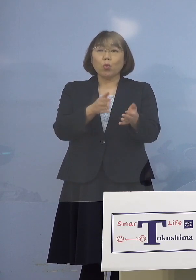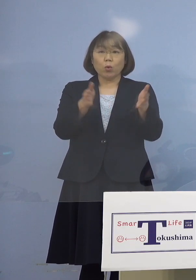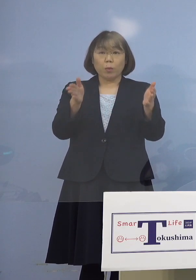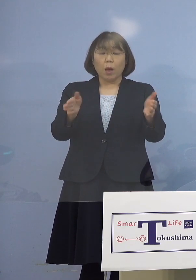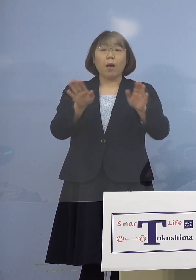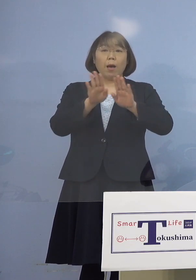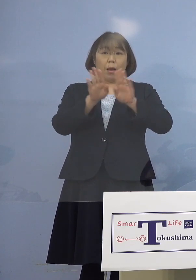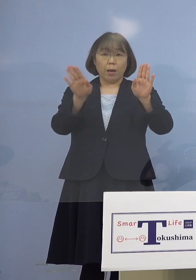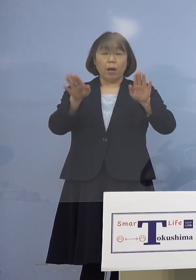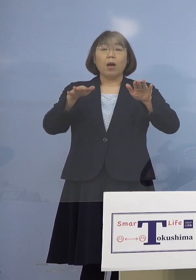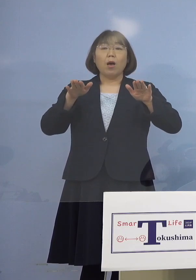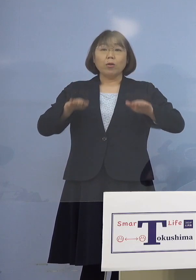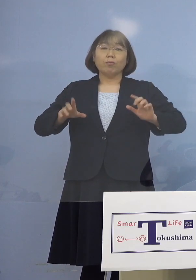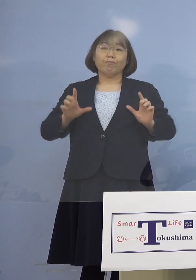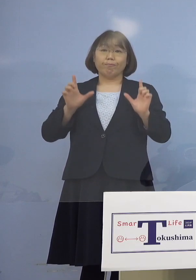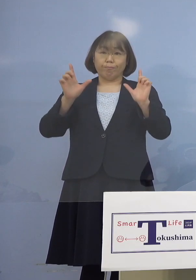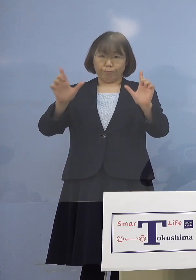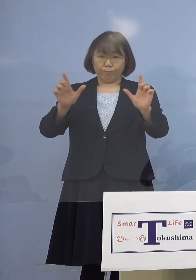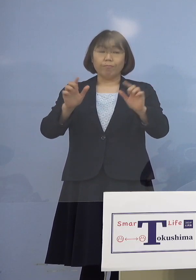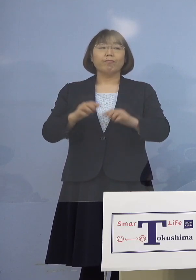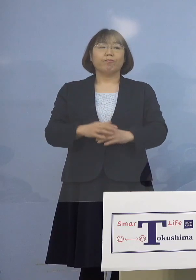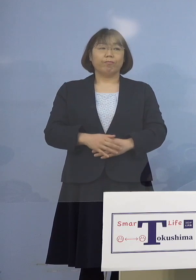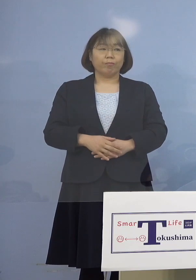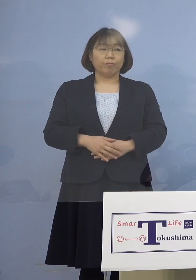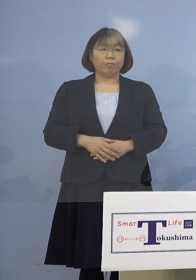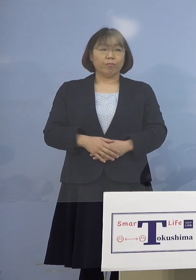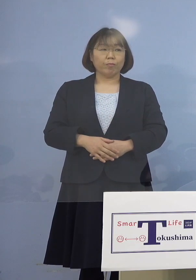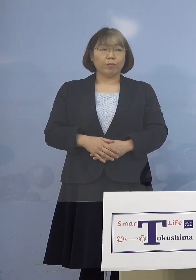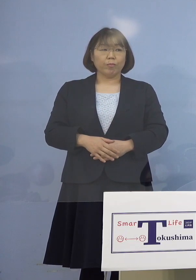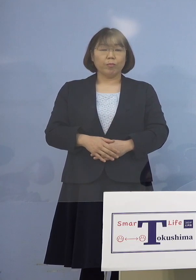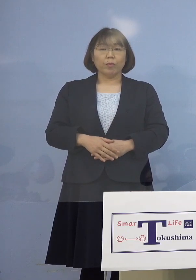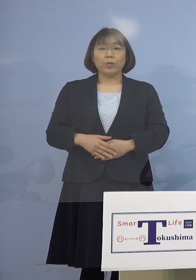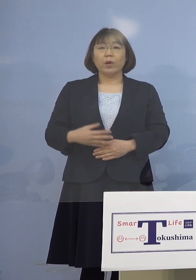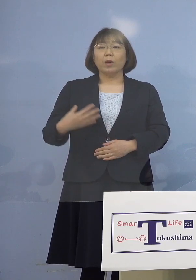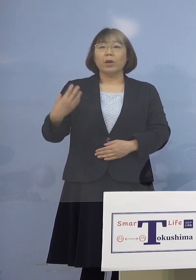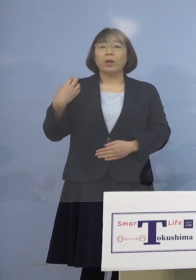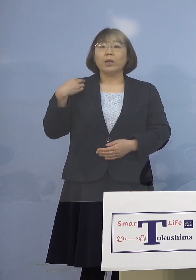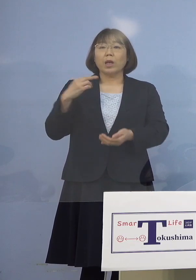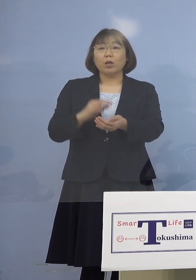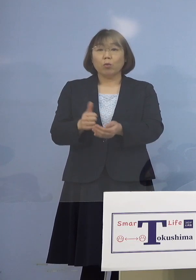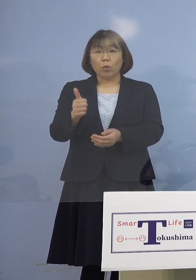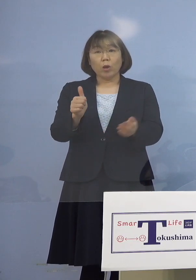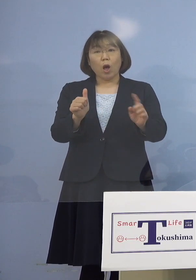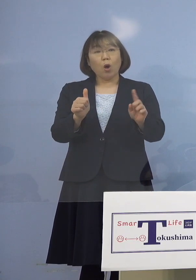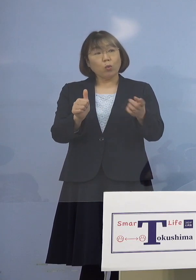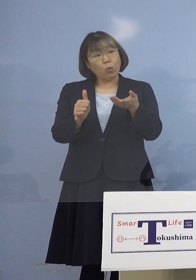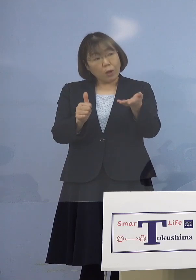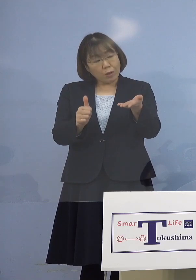今日発表させていただいておりますから おそらく主治医の方から どうぞという話に なってくるのではないか